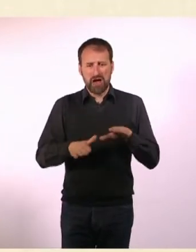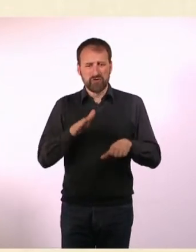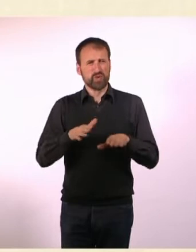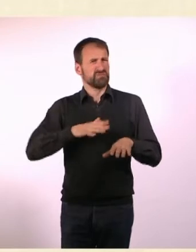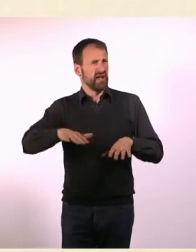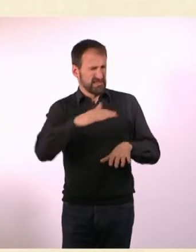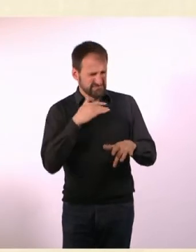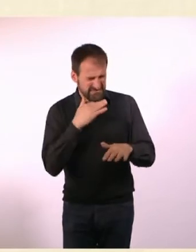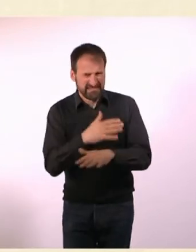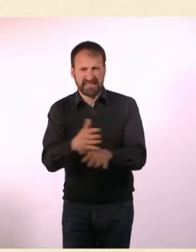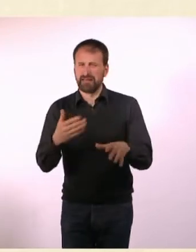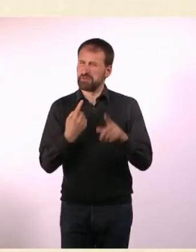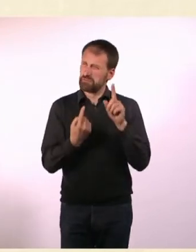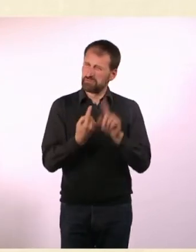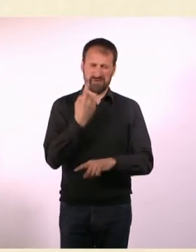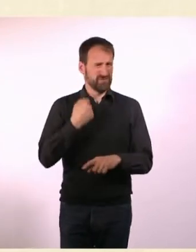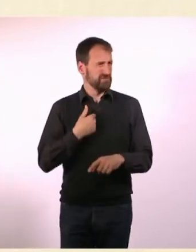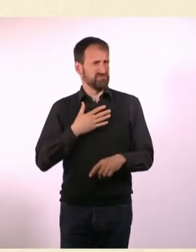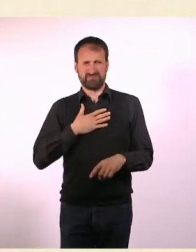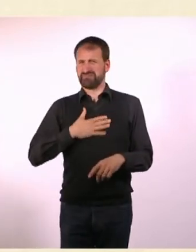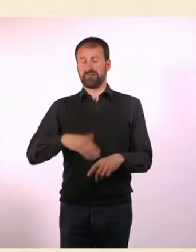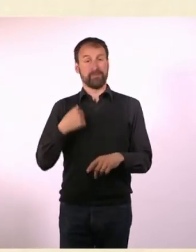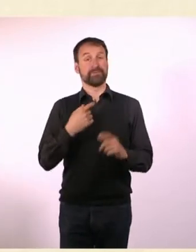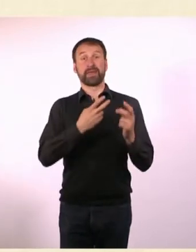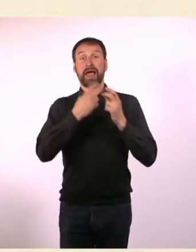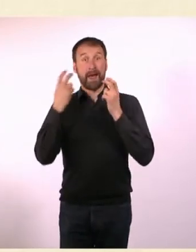Ich habe mich so darüber aufgeregt, da bin ich nach Hause und habe gesagt: